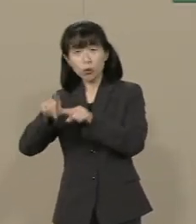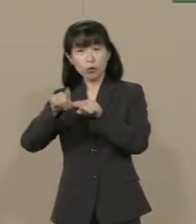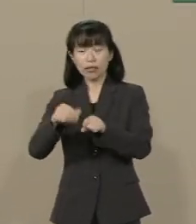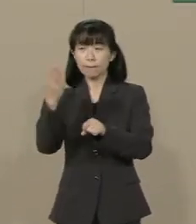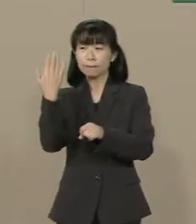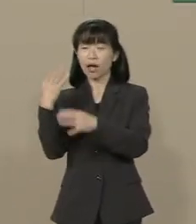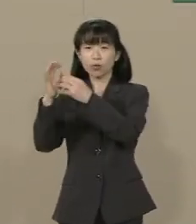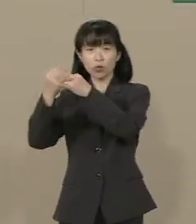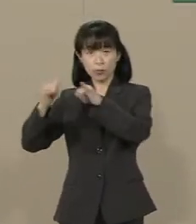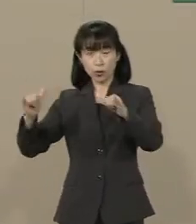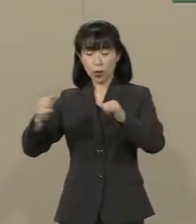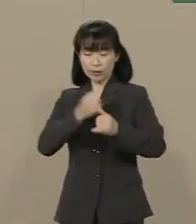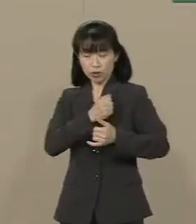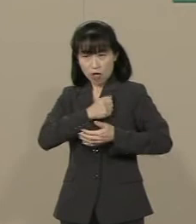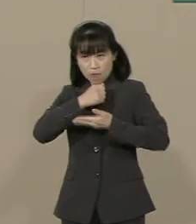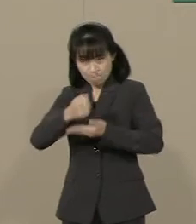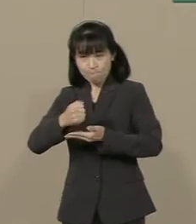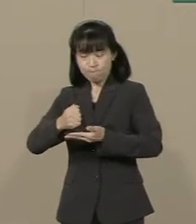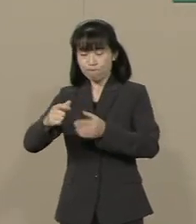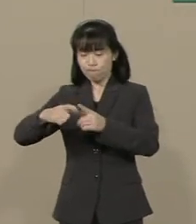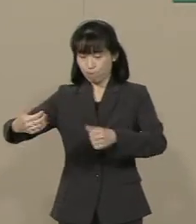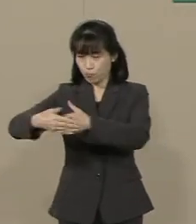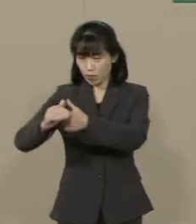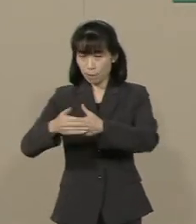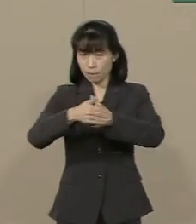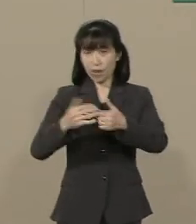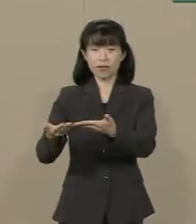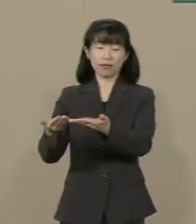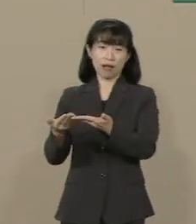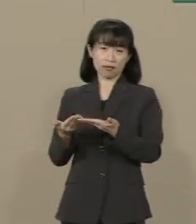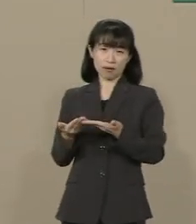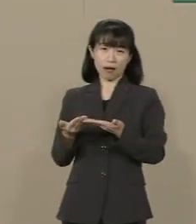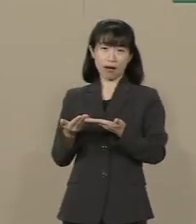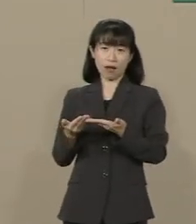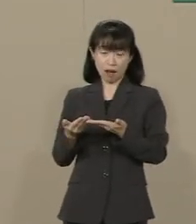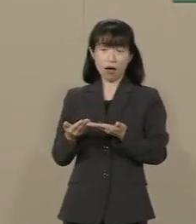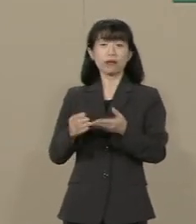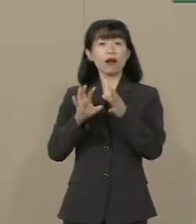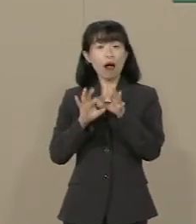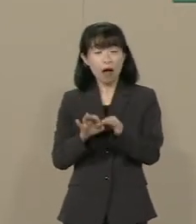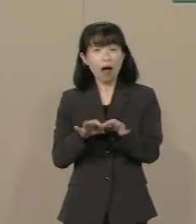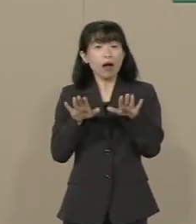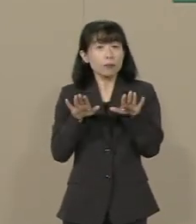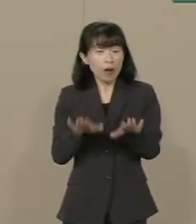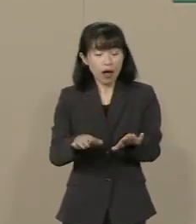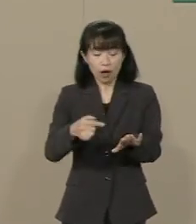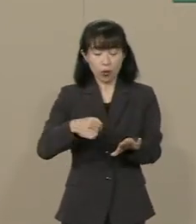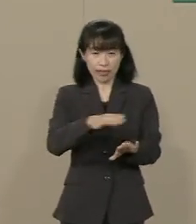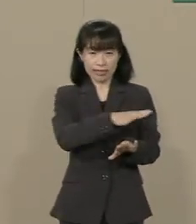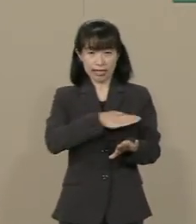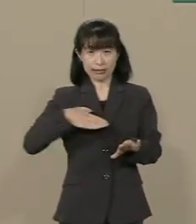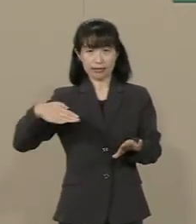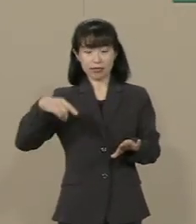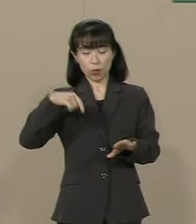命にかえてこの国を 守ってきてくださいました だから 今度は私たちが この日本を守る…